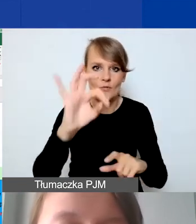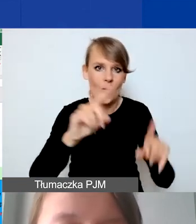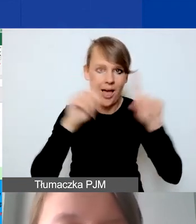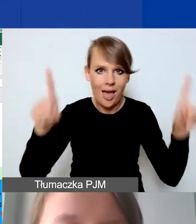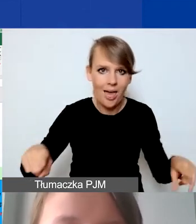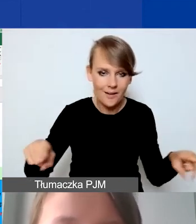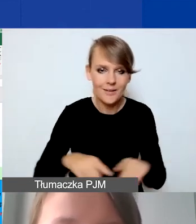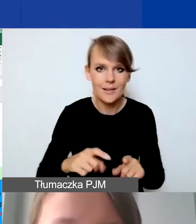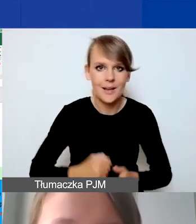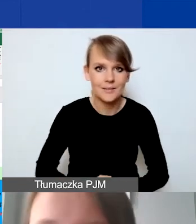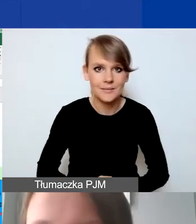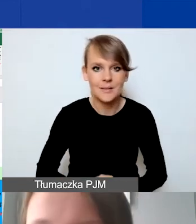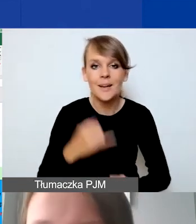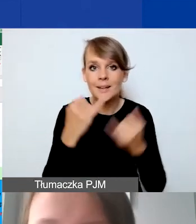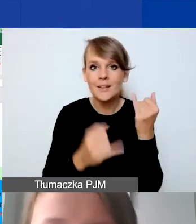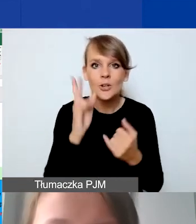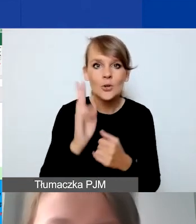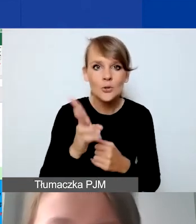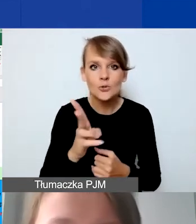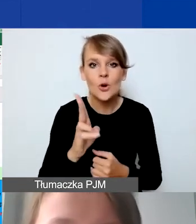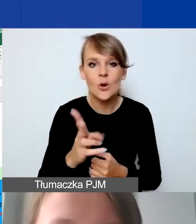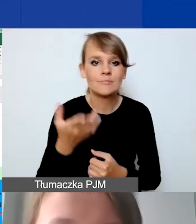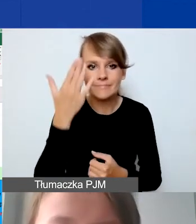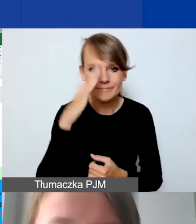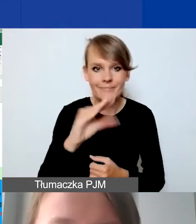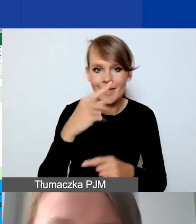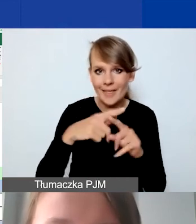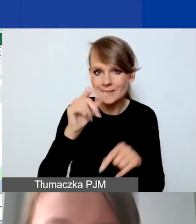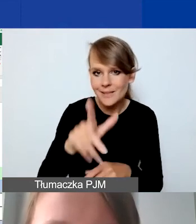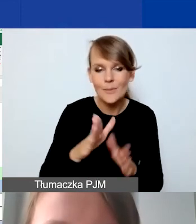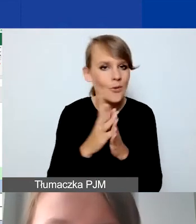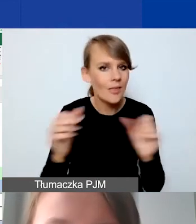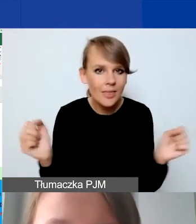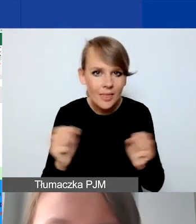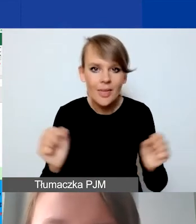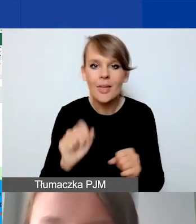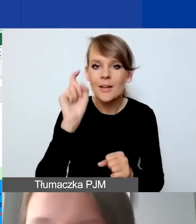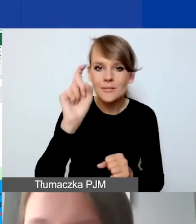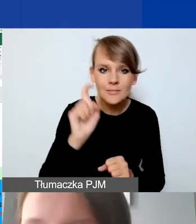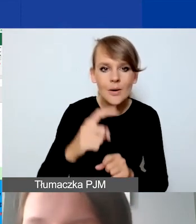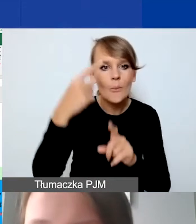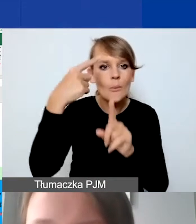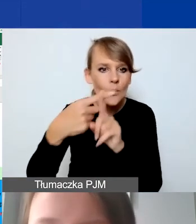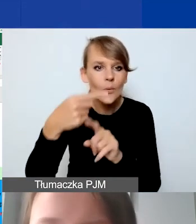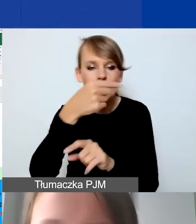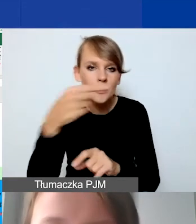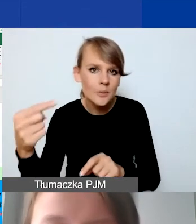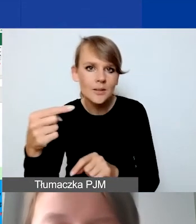Jeżeli ktoś nie jest zaznajomiony z Excelem, proszę się nie bać i klikać. Plusiki i minusiki ukrywają poszczególne kategorie.